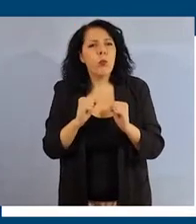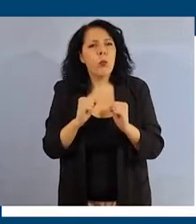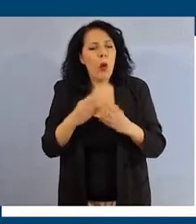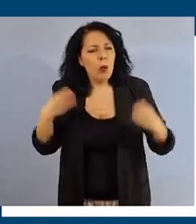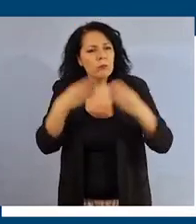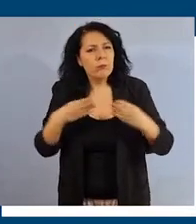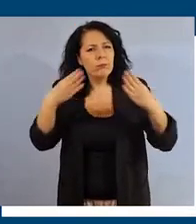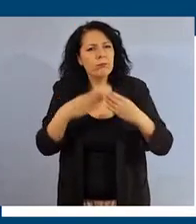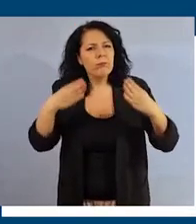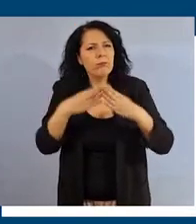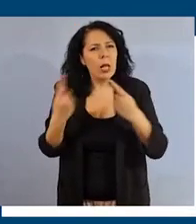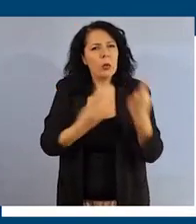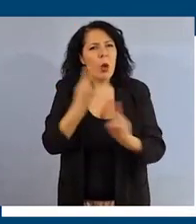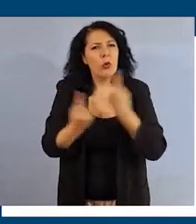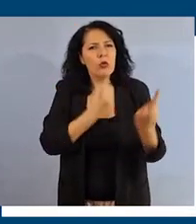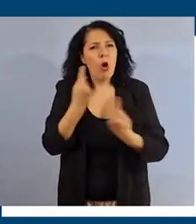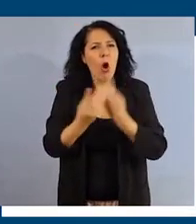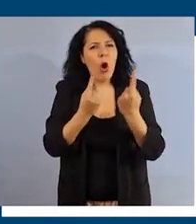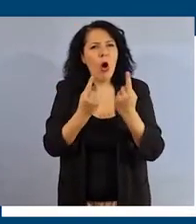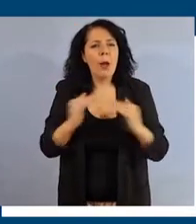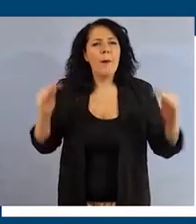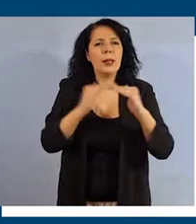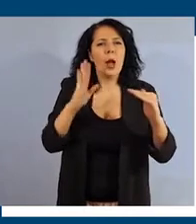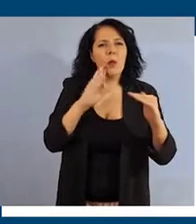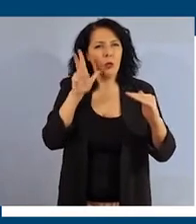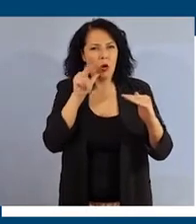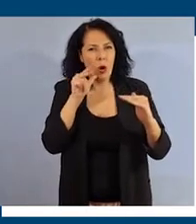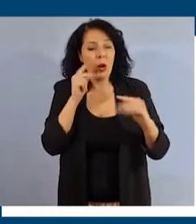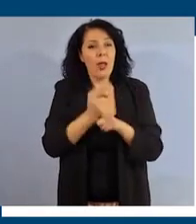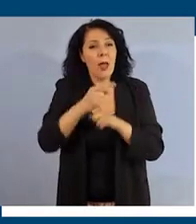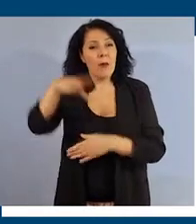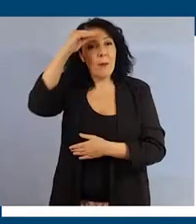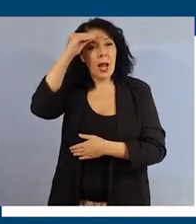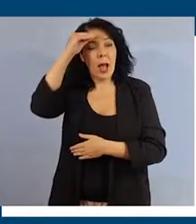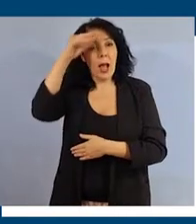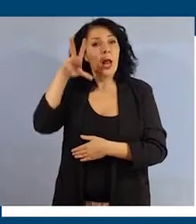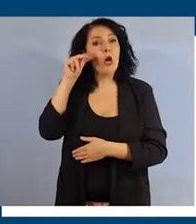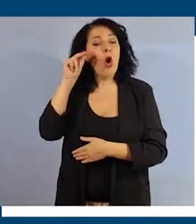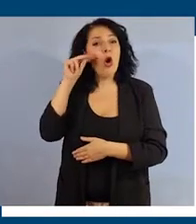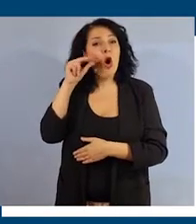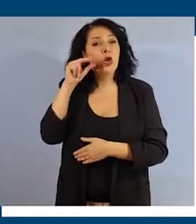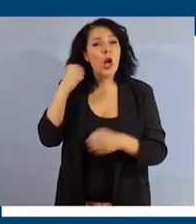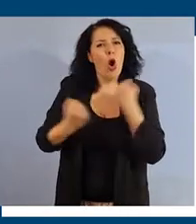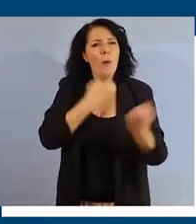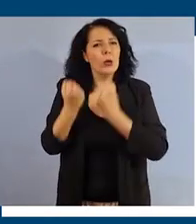sulle questioni legate alla parità di genere, imparare a riconoscere comportamenti di tipo discriminatorio o lesivo